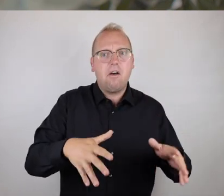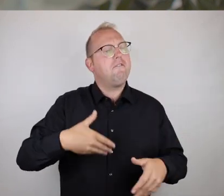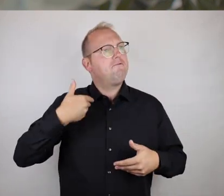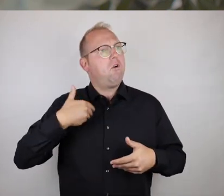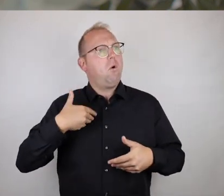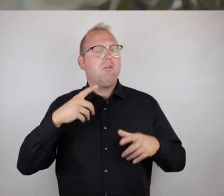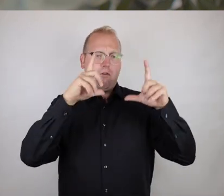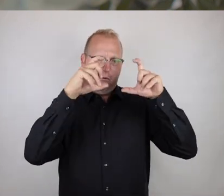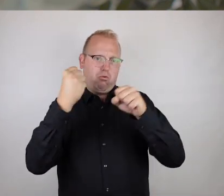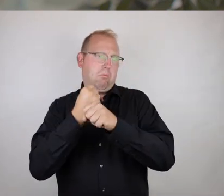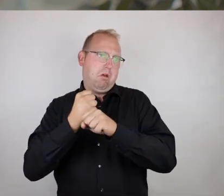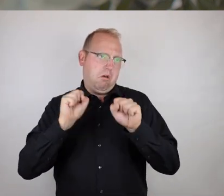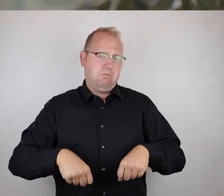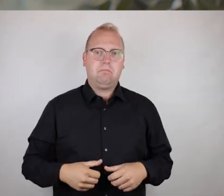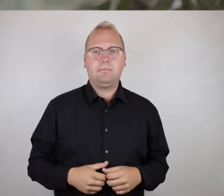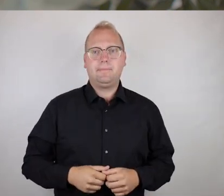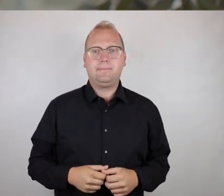dass sie im Nahfeld erreichbar sind und im besten Fall dann eben auch noch zugänglich und nutzbar.